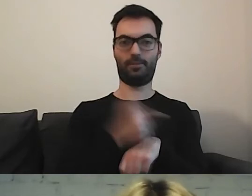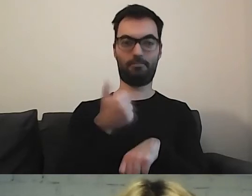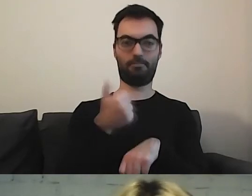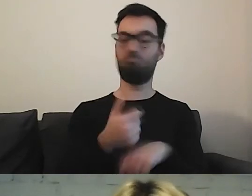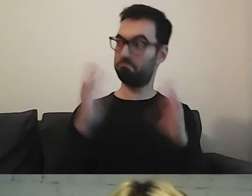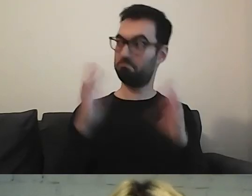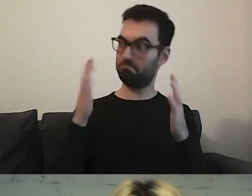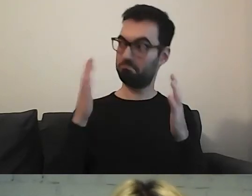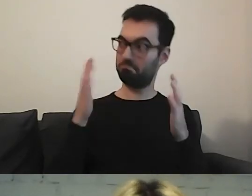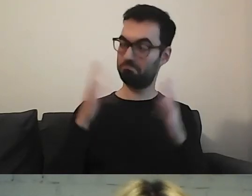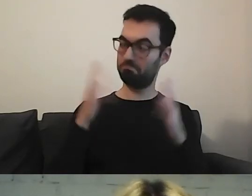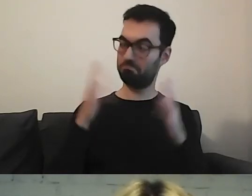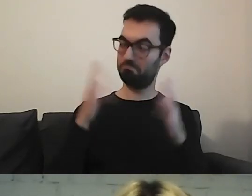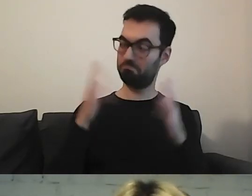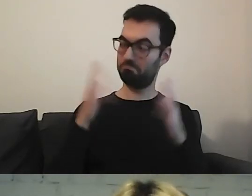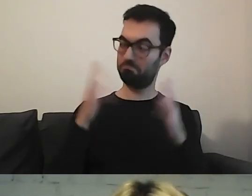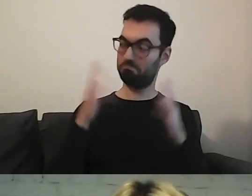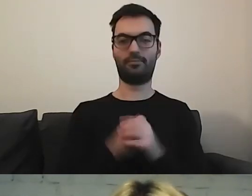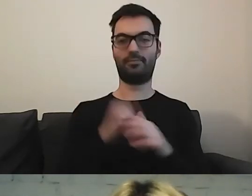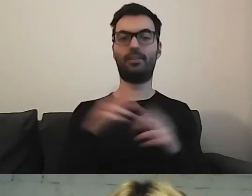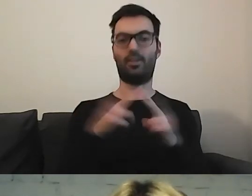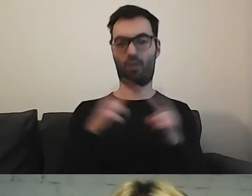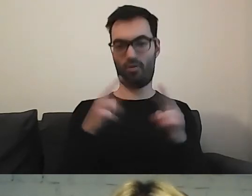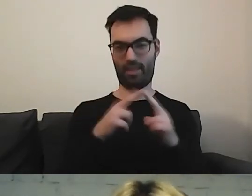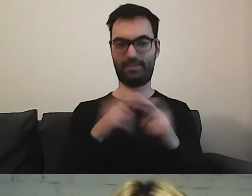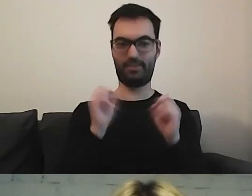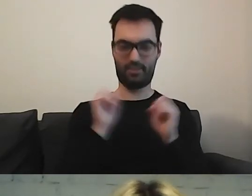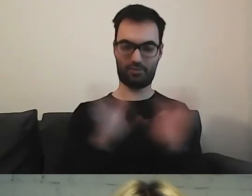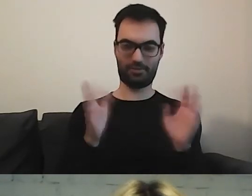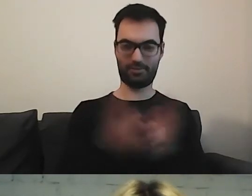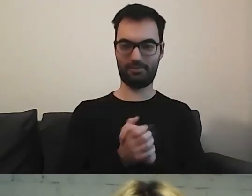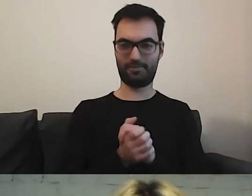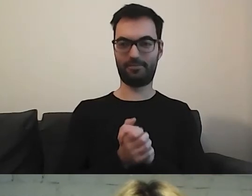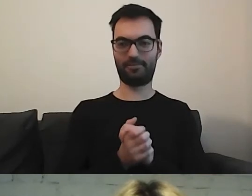W deklaracji dostępności. Kontakt. No nieźle.